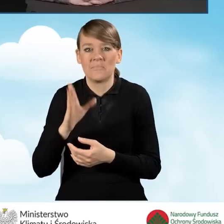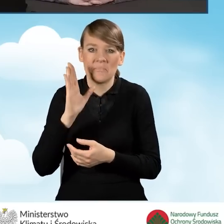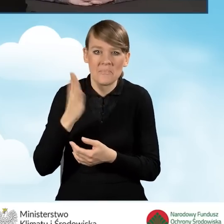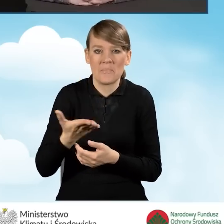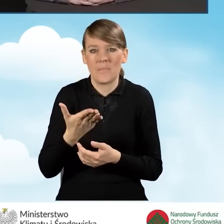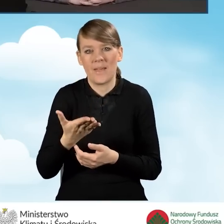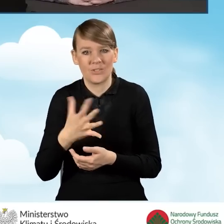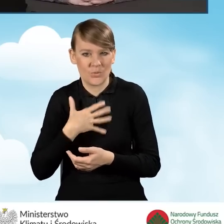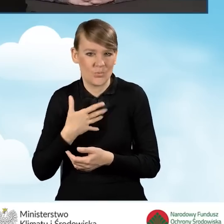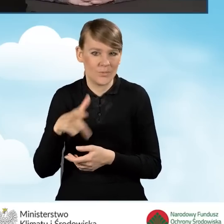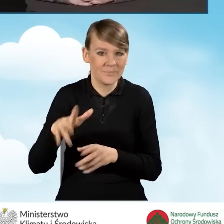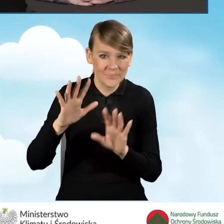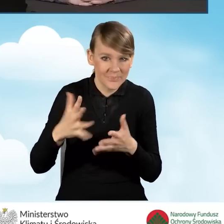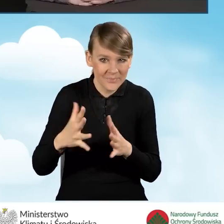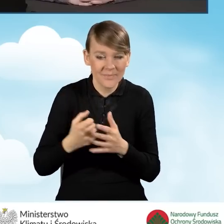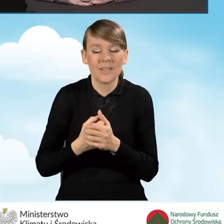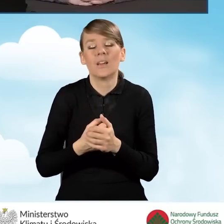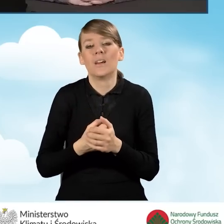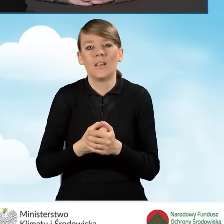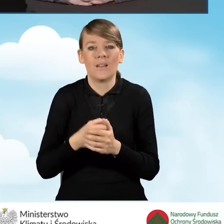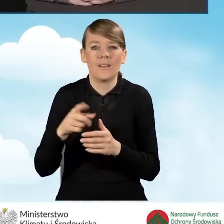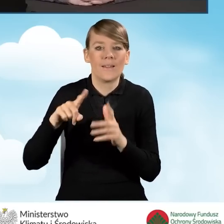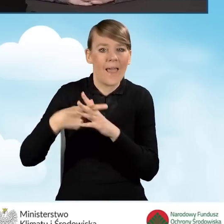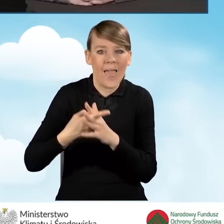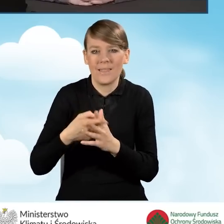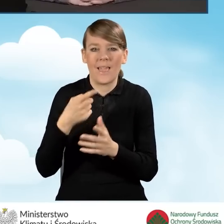do tego rejestru to ma prawo te zastrzeżenia złożyć